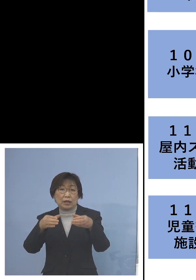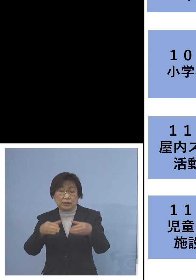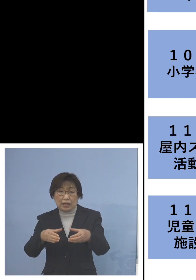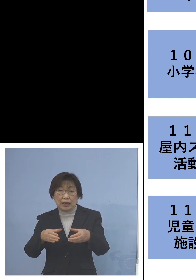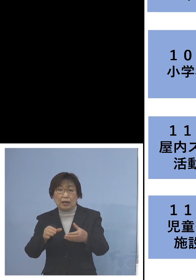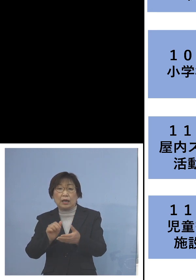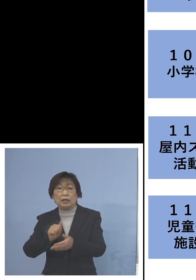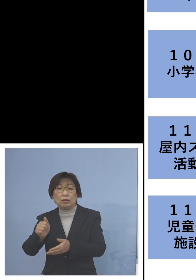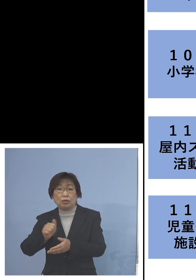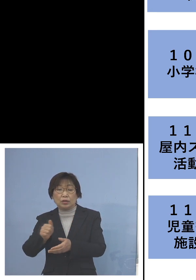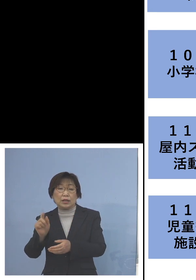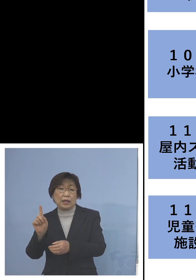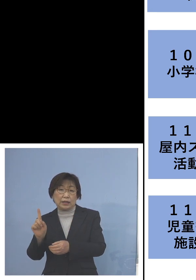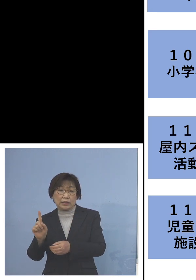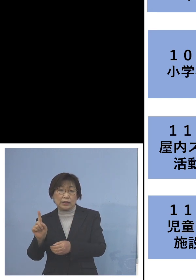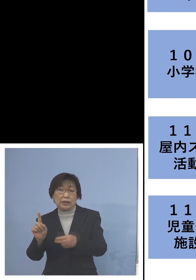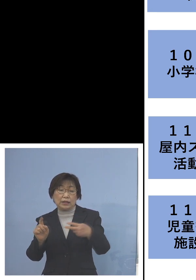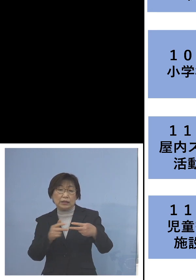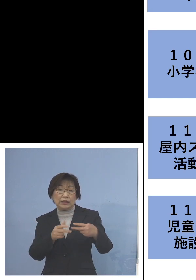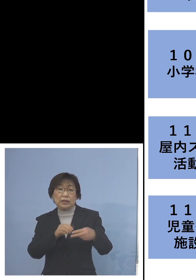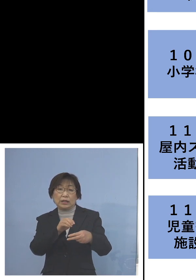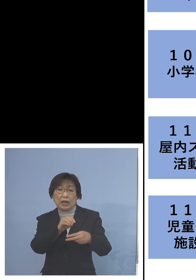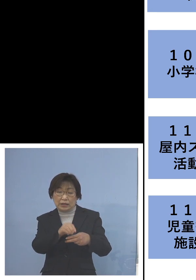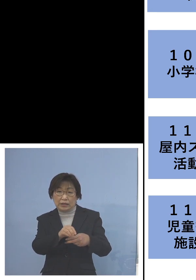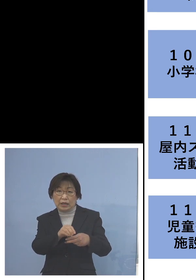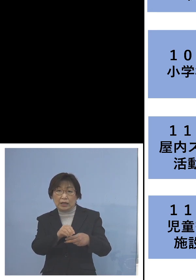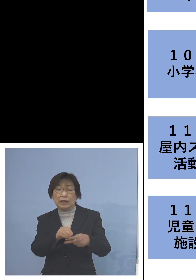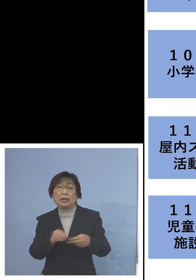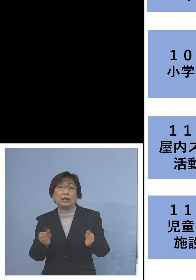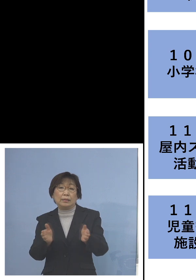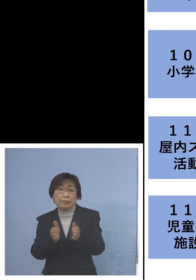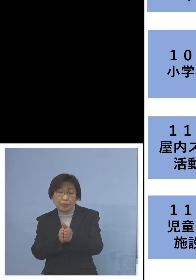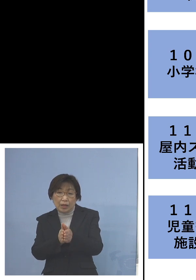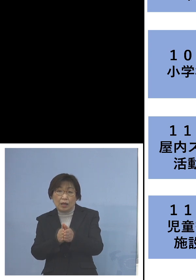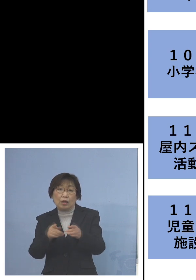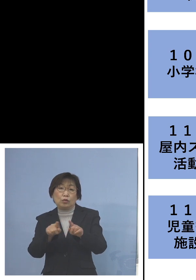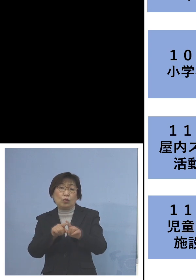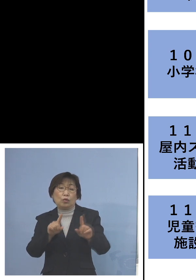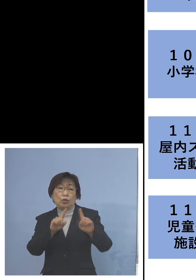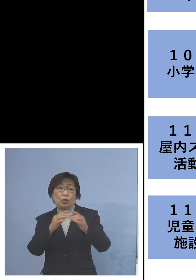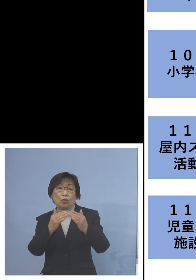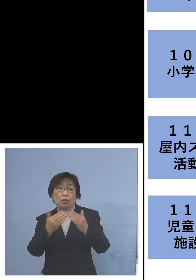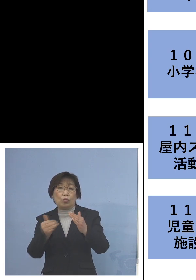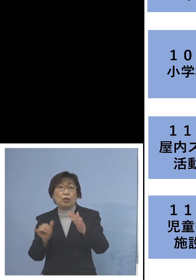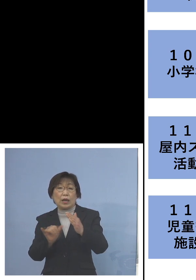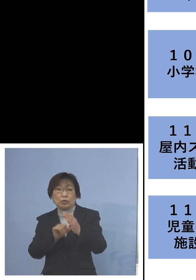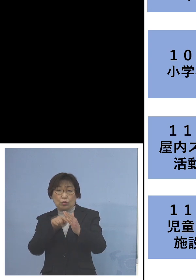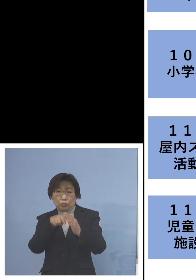二次感染3名、この二次感染3名全て 同居のご家族4名を加え